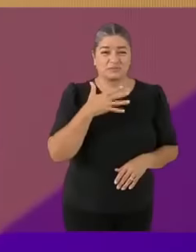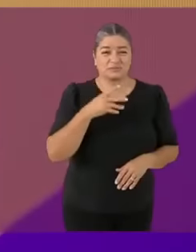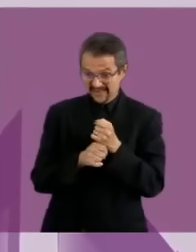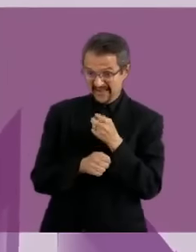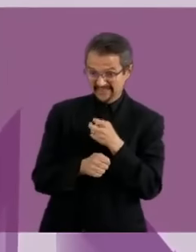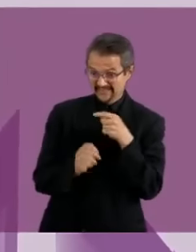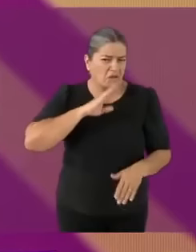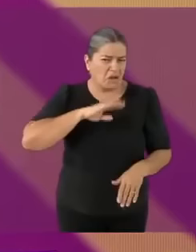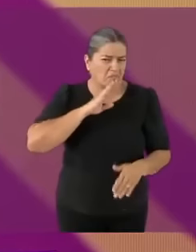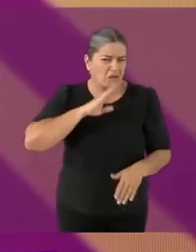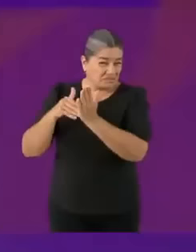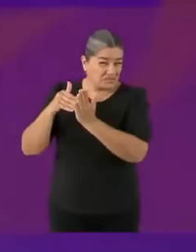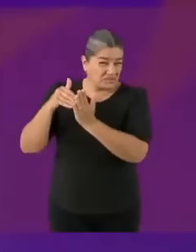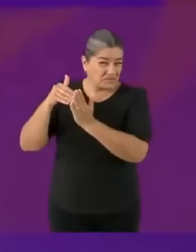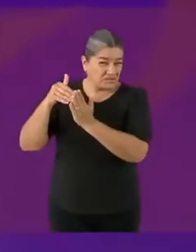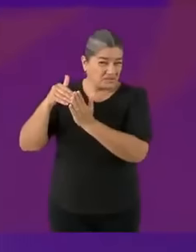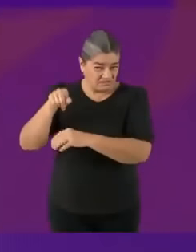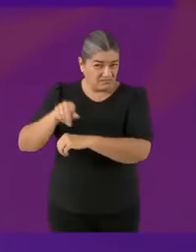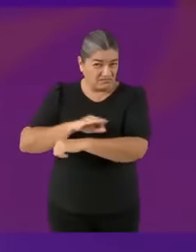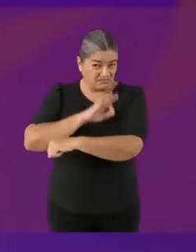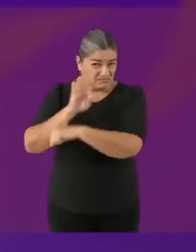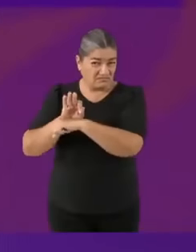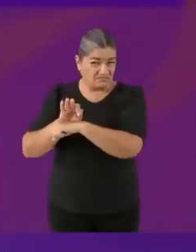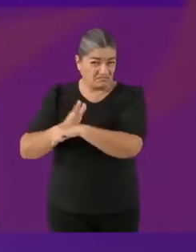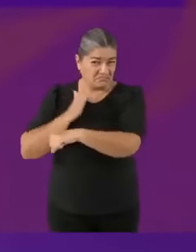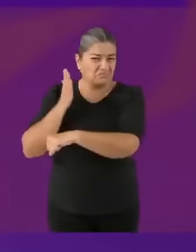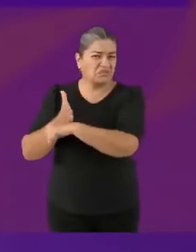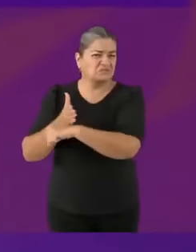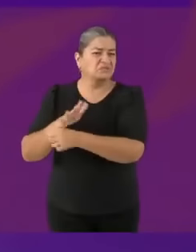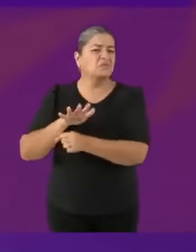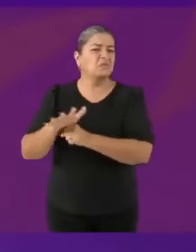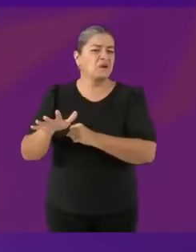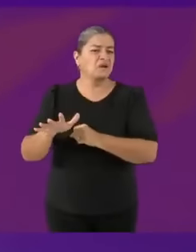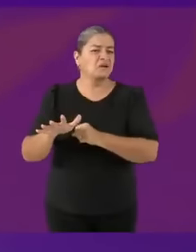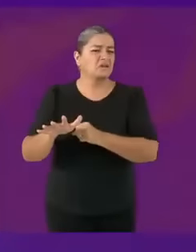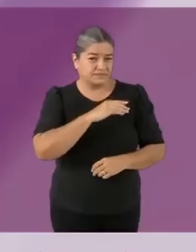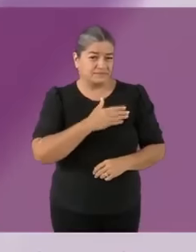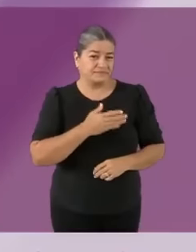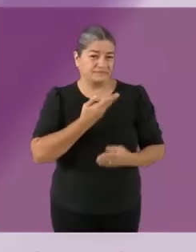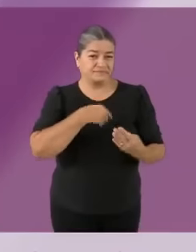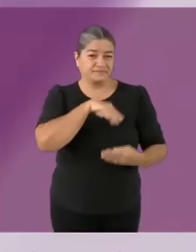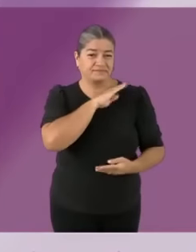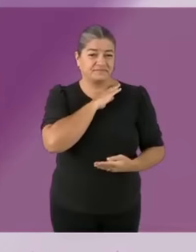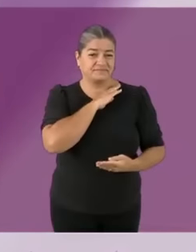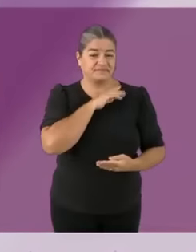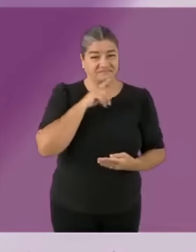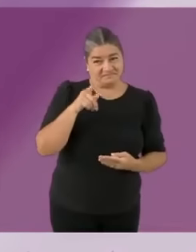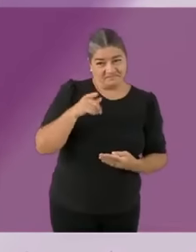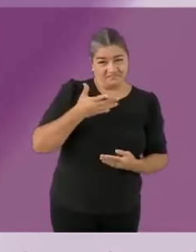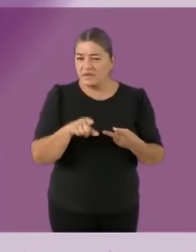C murieron jajaja A ver, les voy a decir los PREMIOS que tuve como jefa de gobierno...